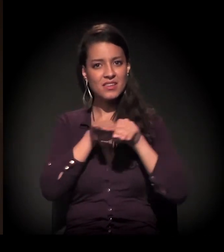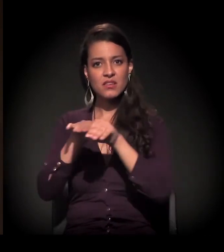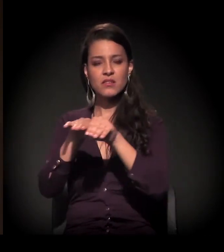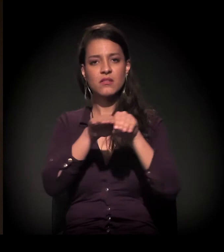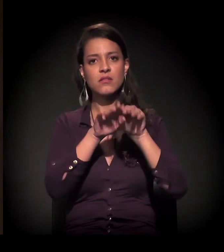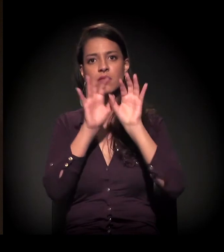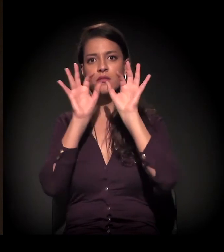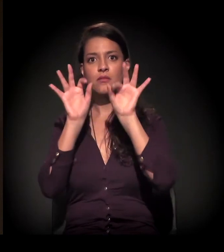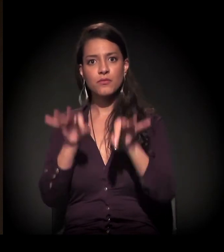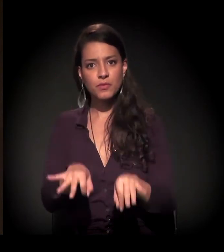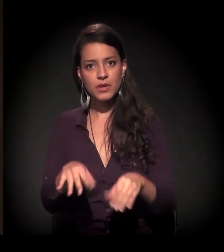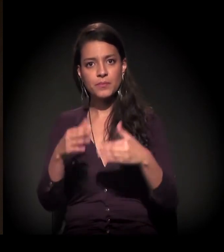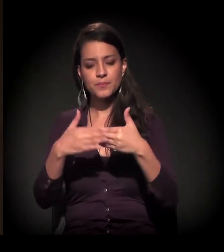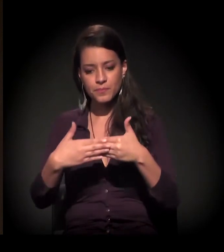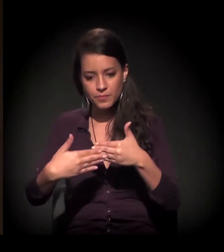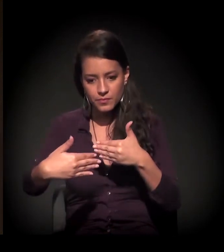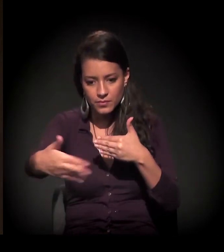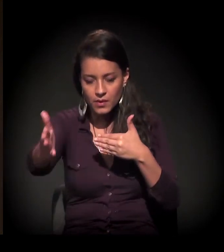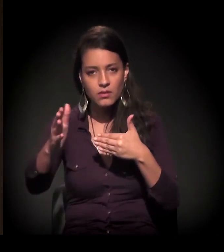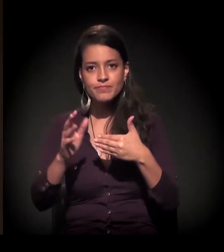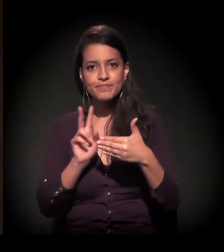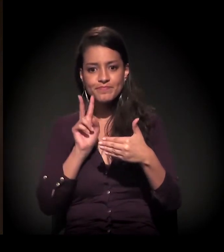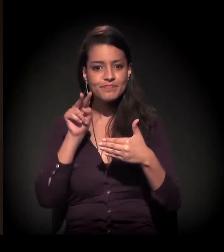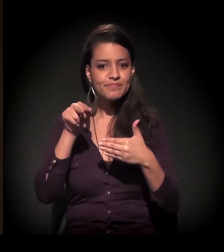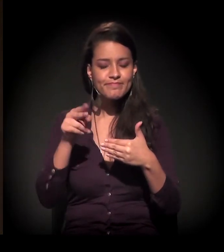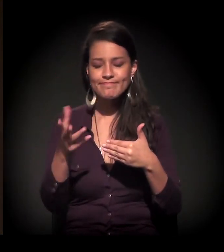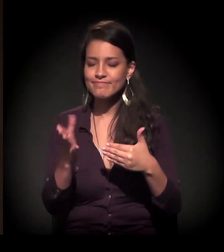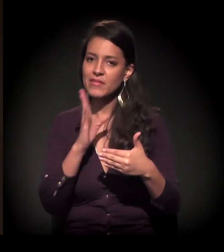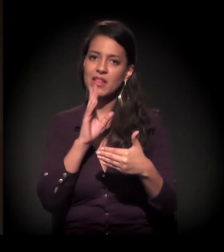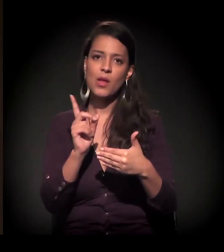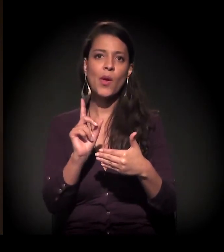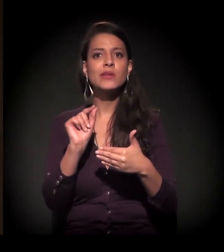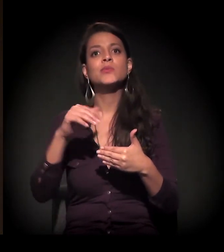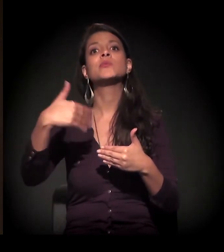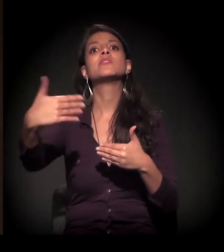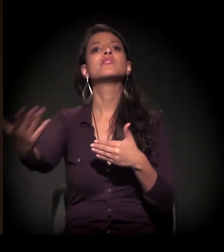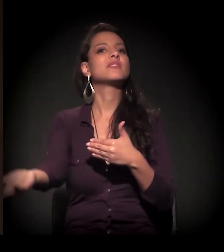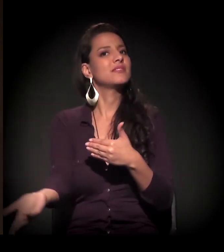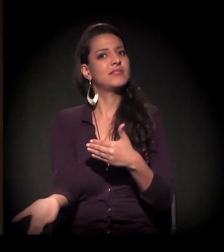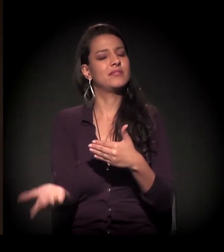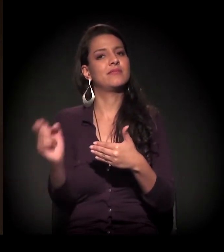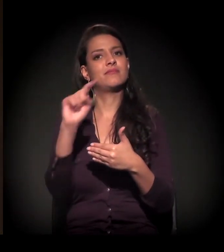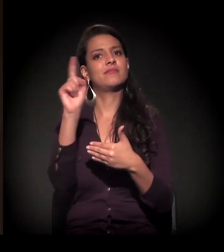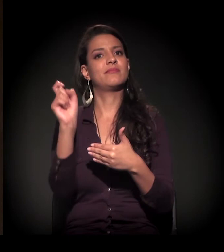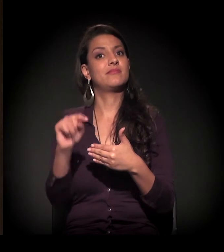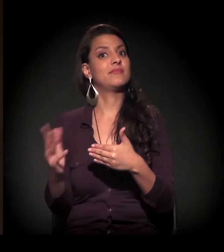E nós não sabemos exatamente aonde estamos indo. O que vai acontecer nós não sabemos.